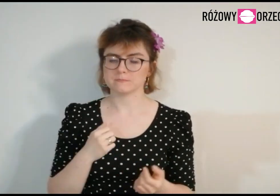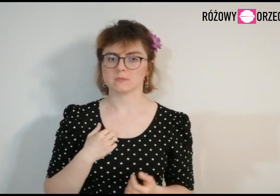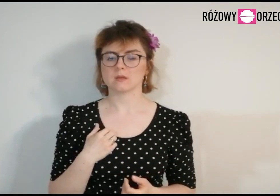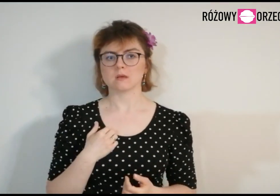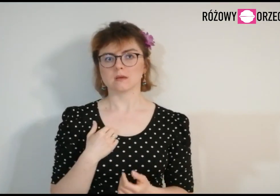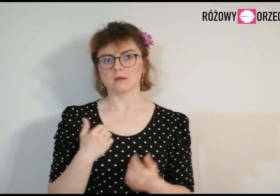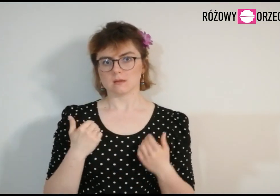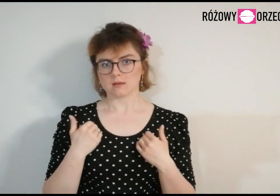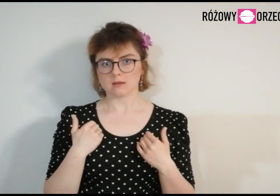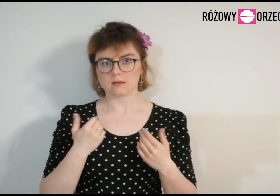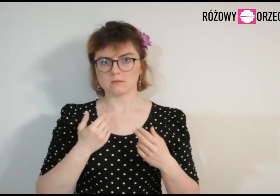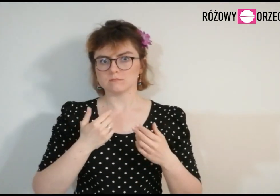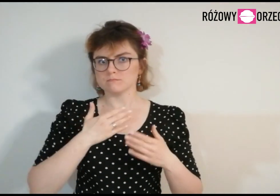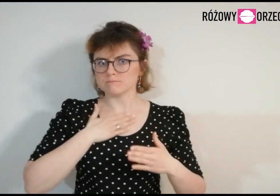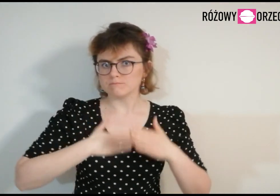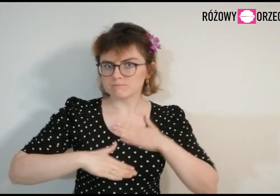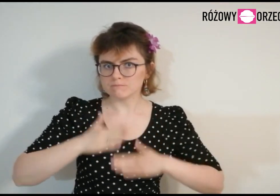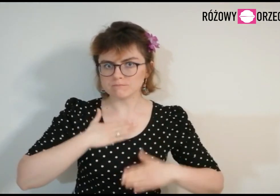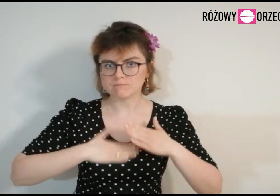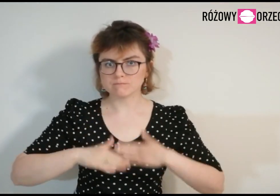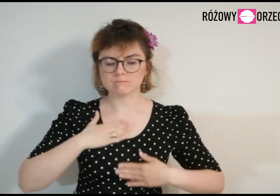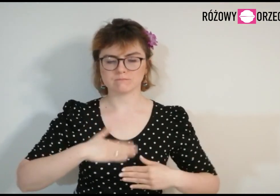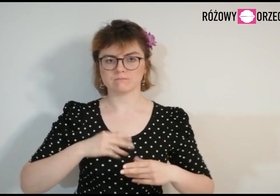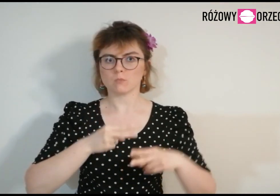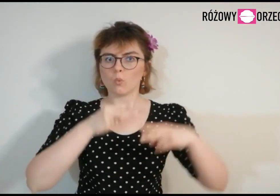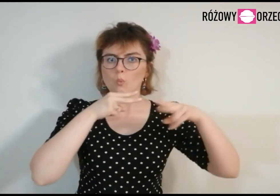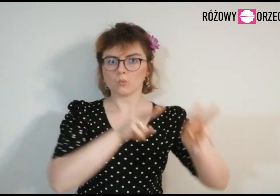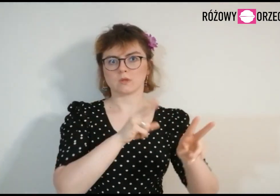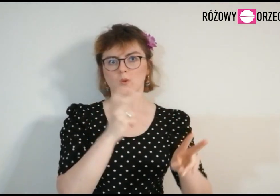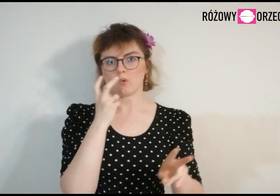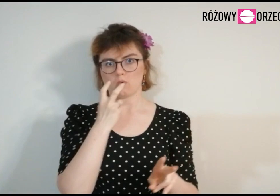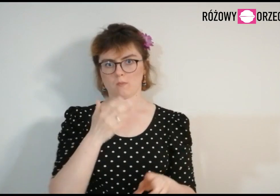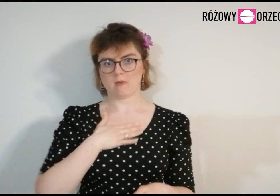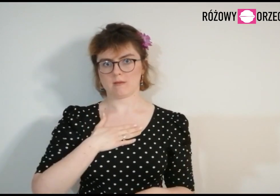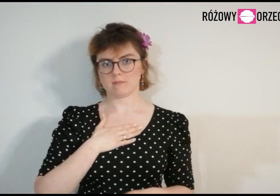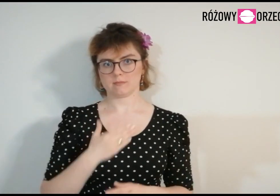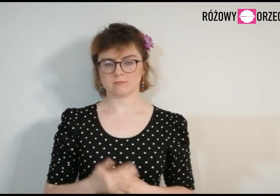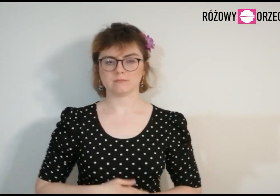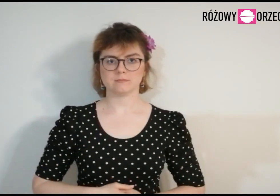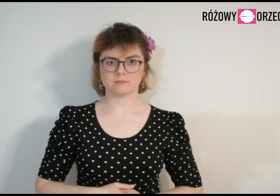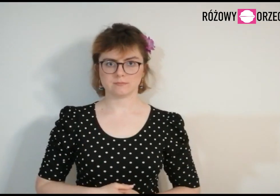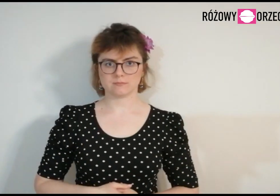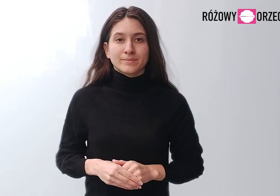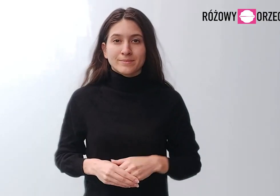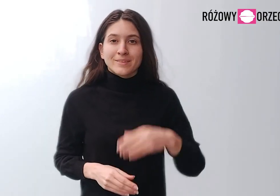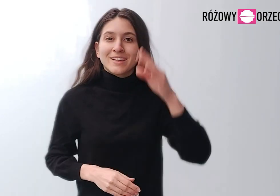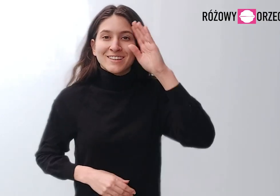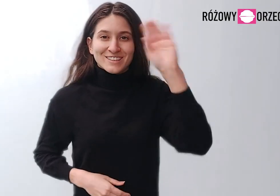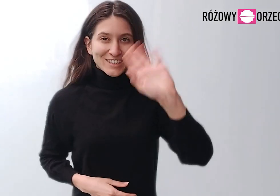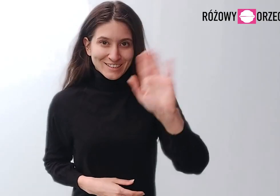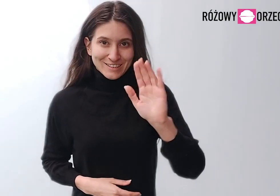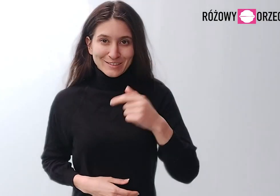Jestem zadowolona, że mogę należeć do Różowego Orzecha. Cześć!